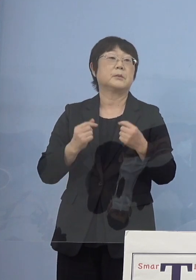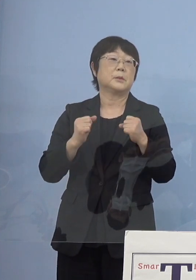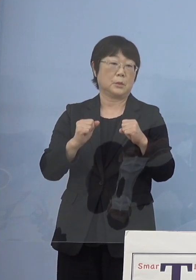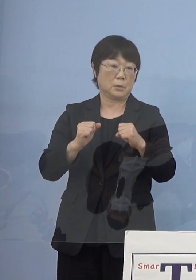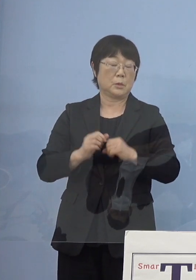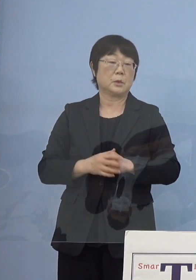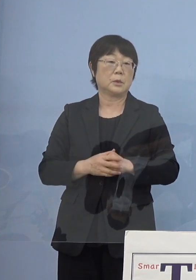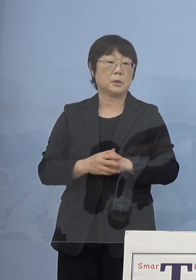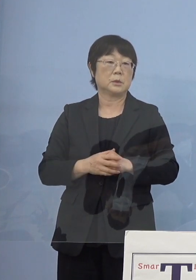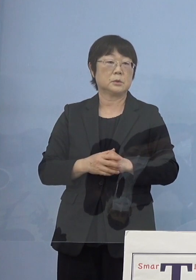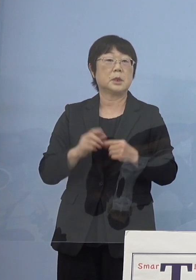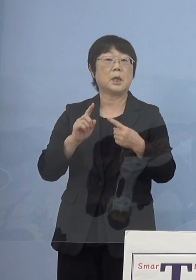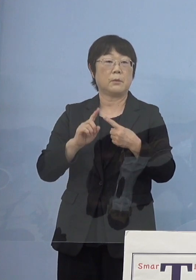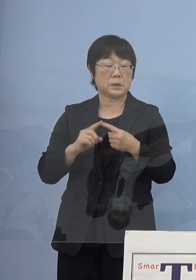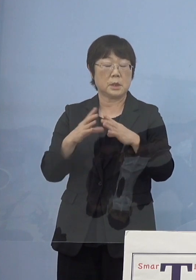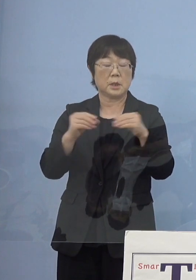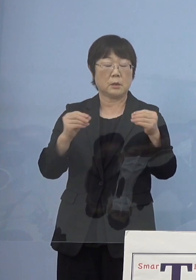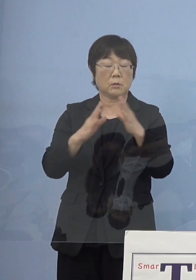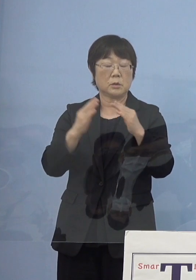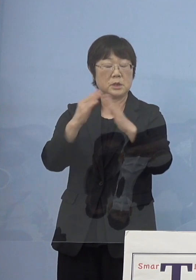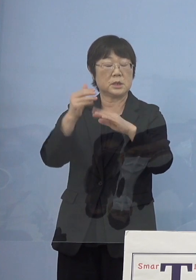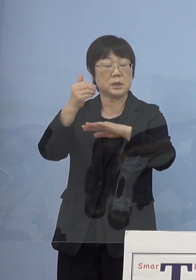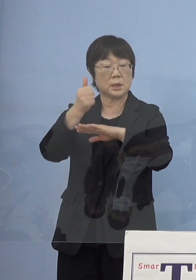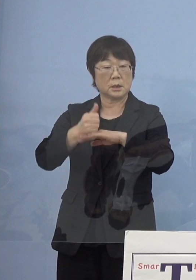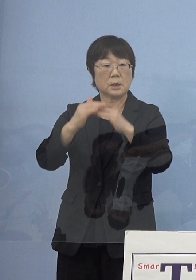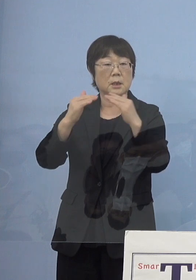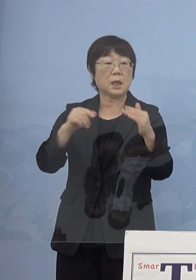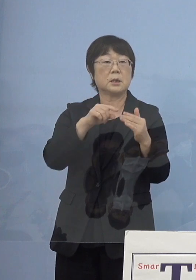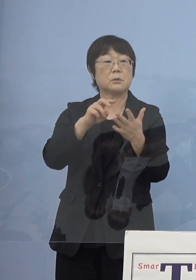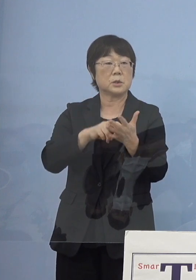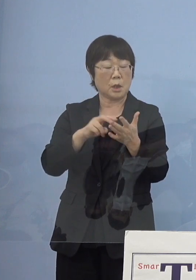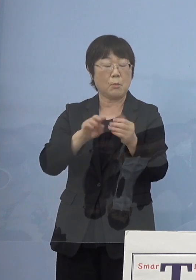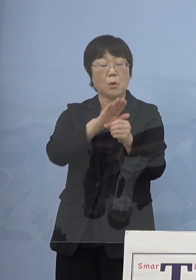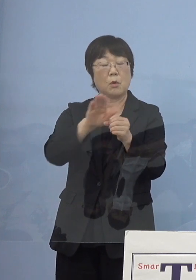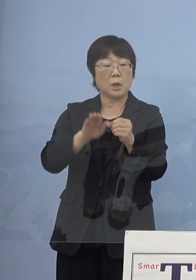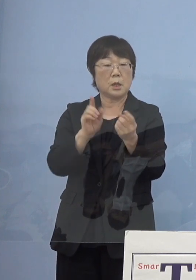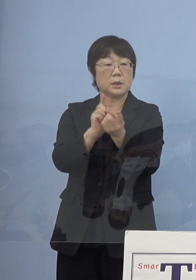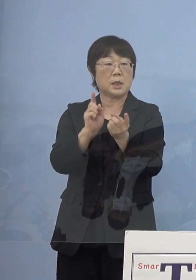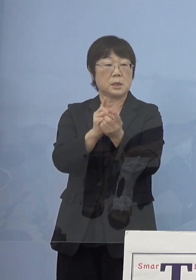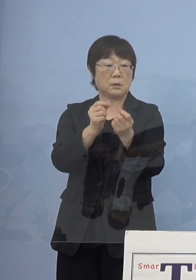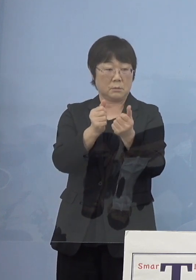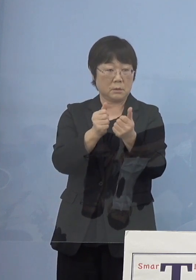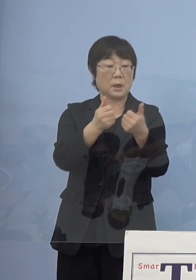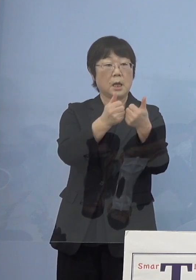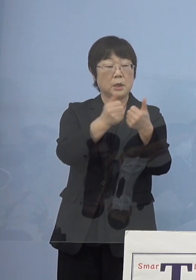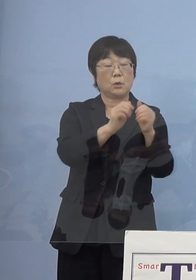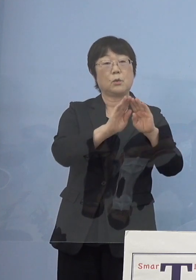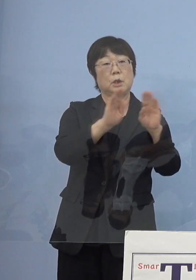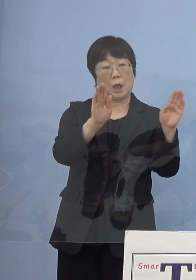これに合わせて全国知事会も コロナの対策会議これを開いていくことになり